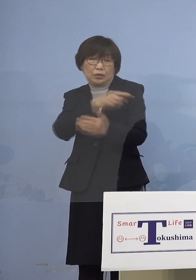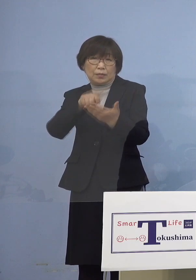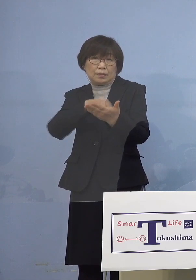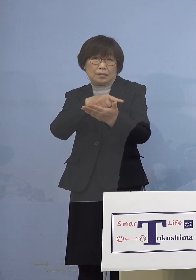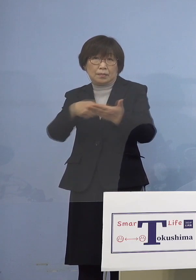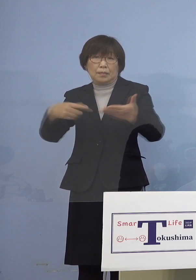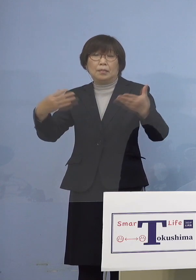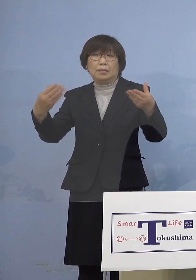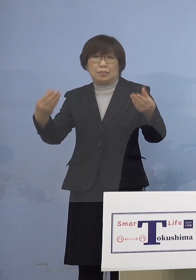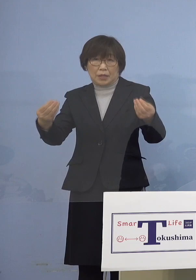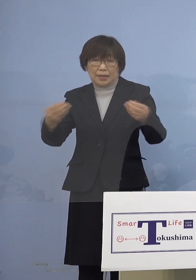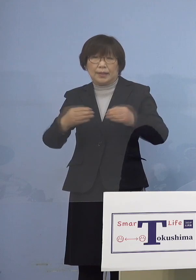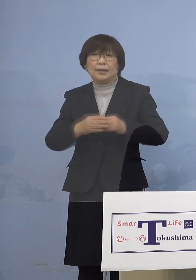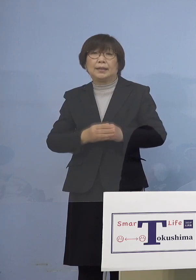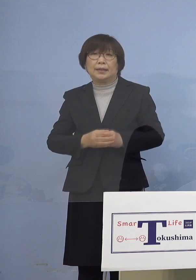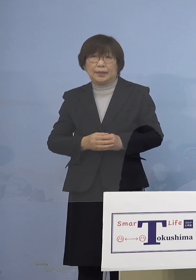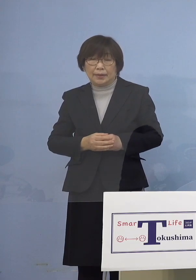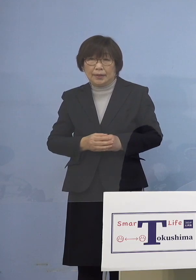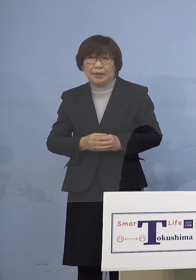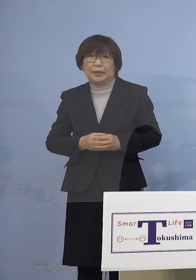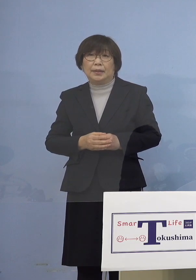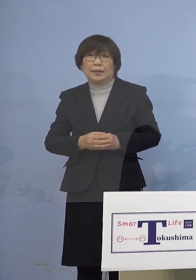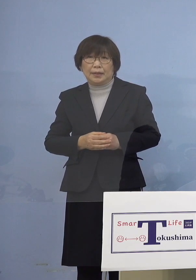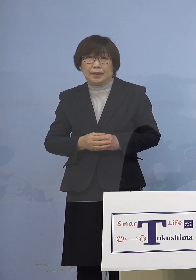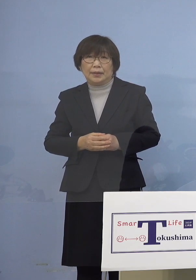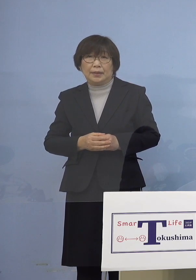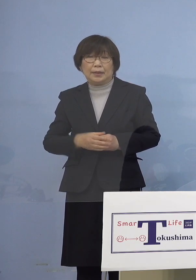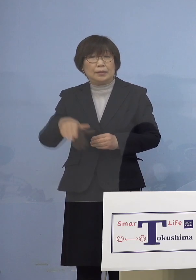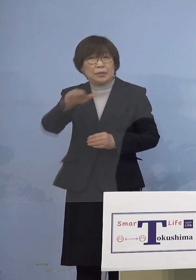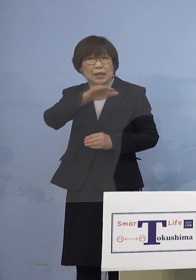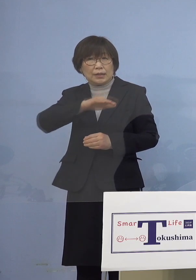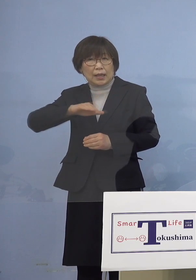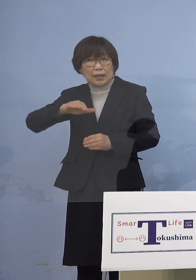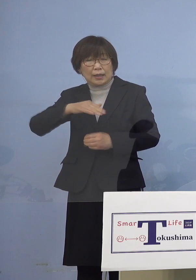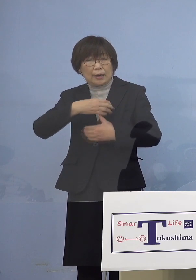多くの皆さん方が気にされておりました アナフィラキシーなど